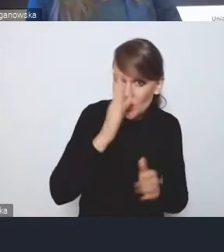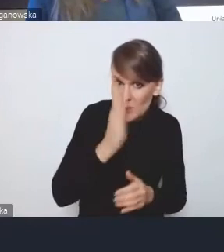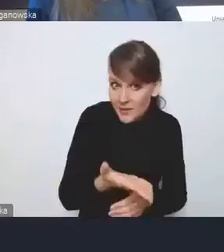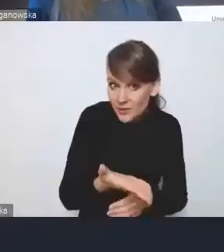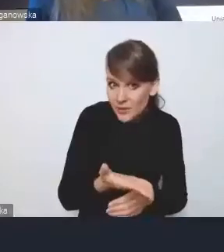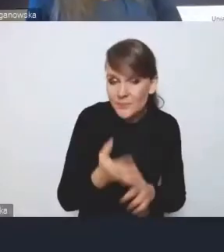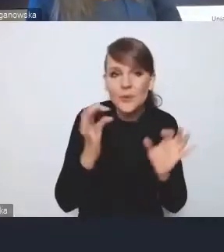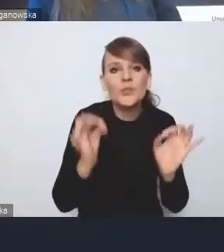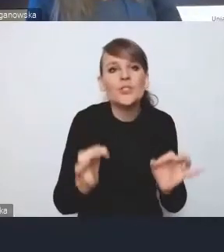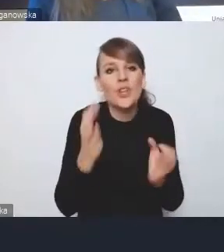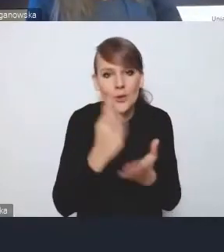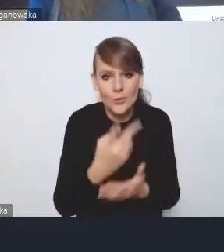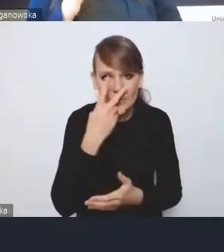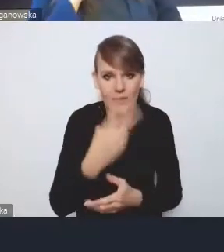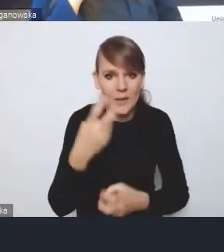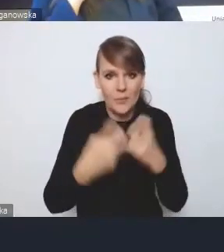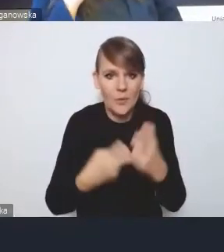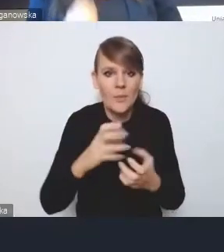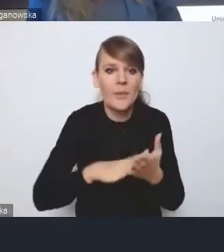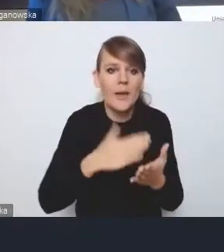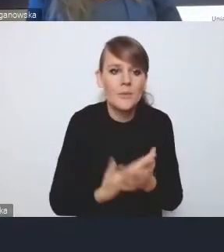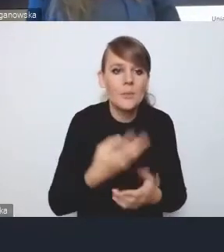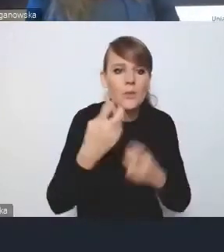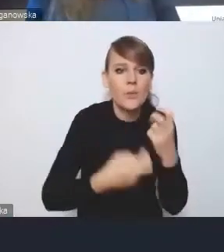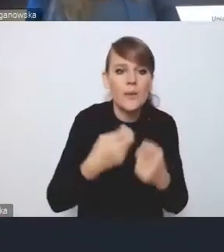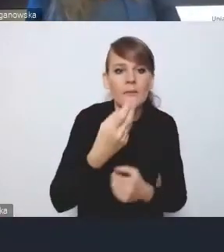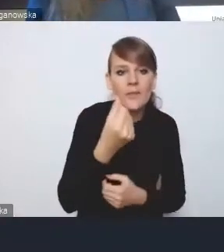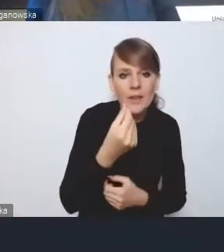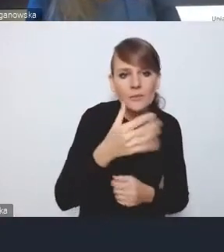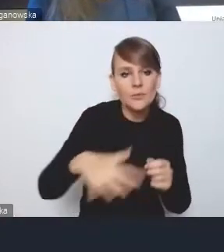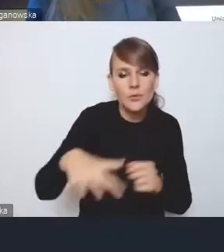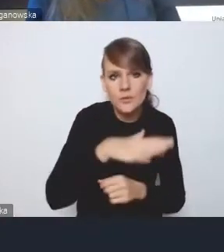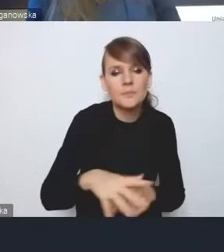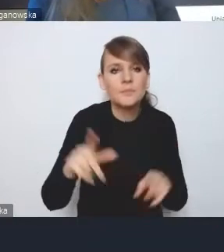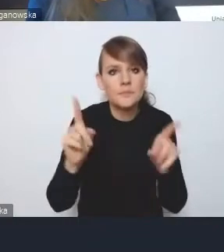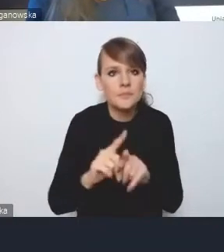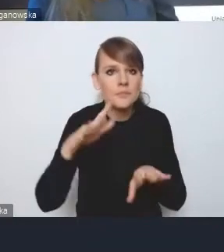Andrzej o tych mówił, chociażby finansowych czy przestrzennych. Pojawiają się także w systemie oświaty,